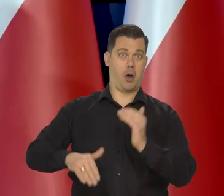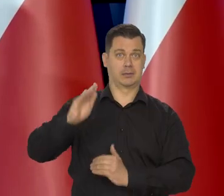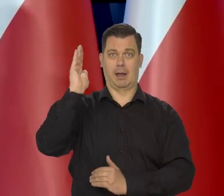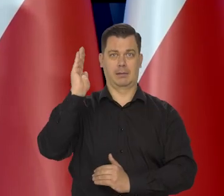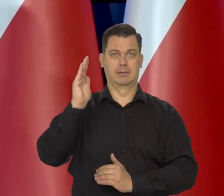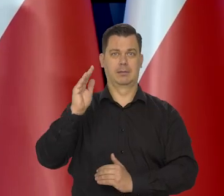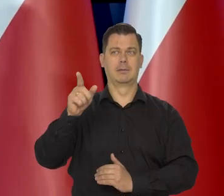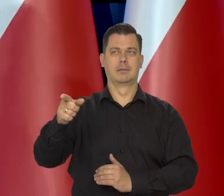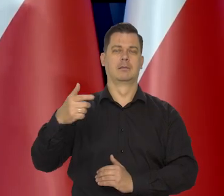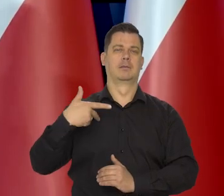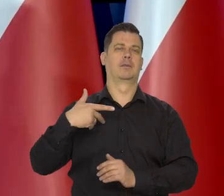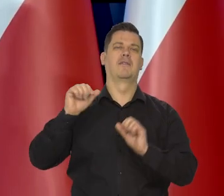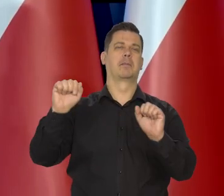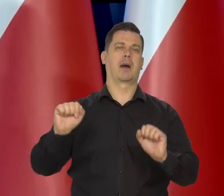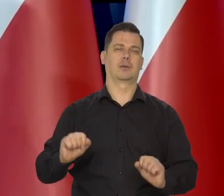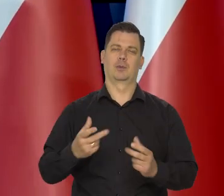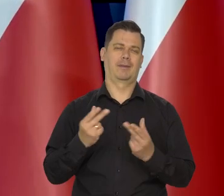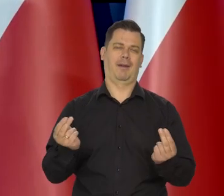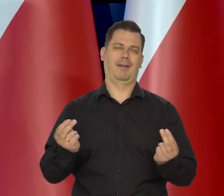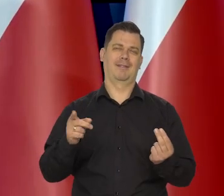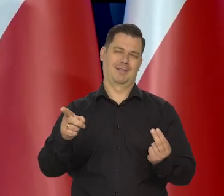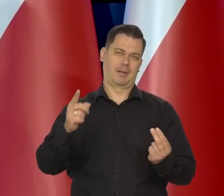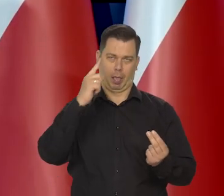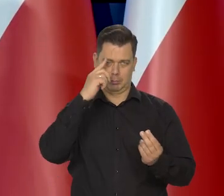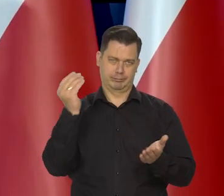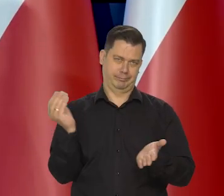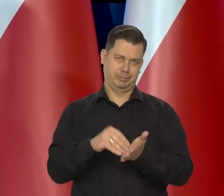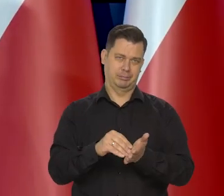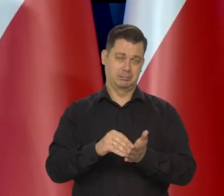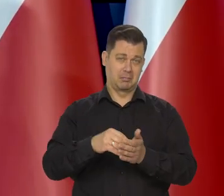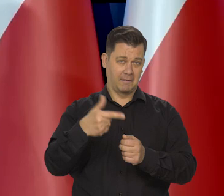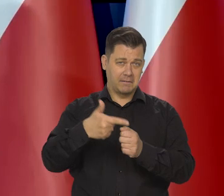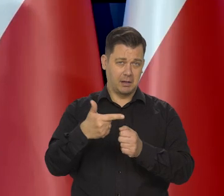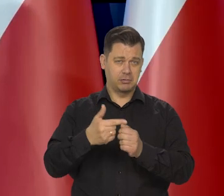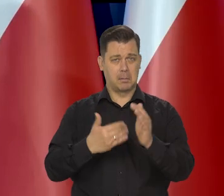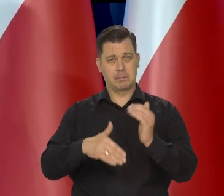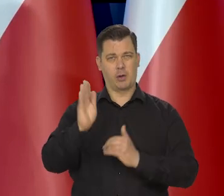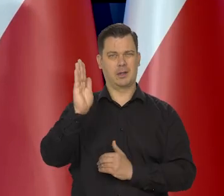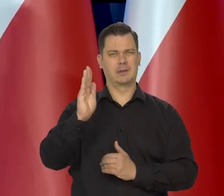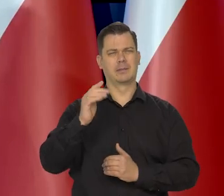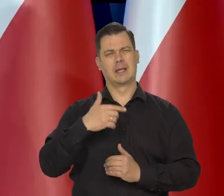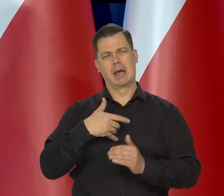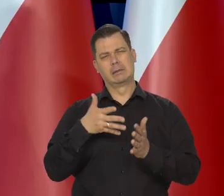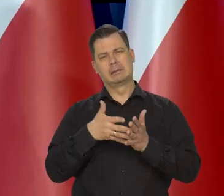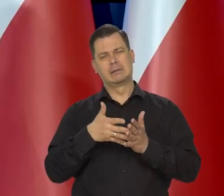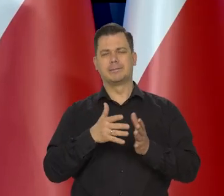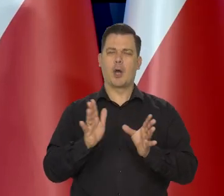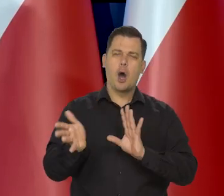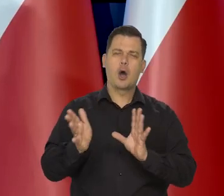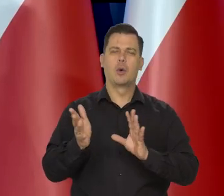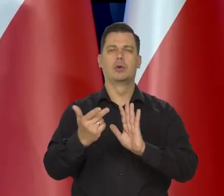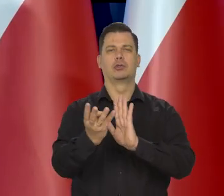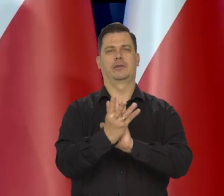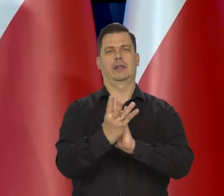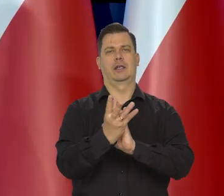No, ale to są bardzo subiektywne ich oceny powyżej 20. My przewidywaliśmy no blisko 20, ale poniżej 20.